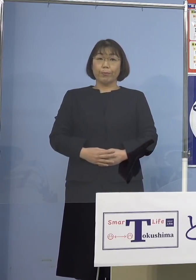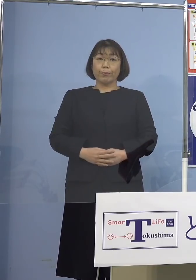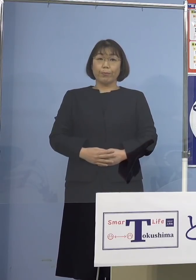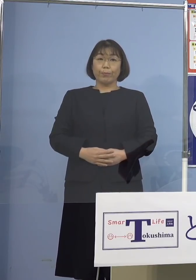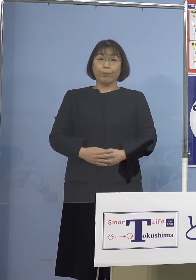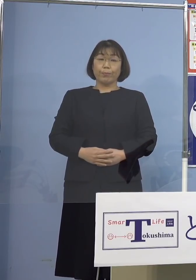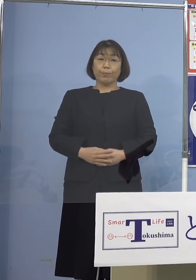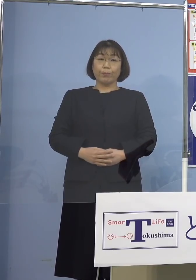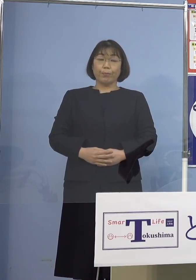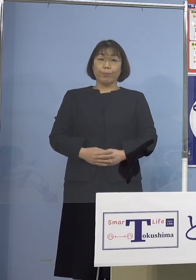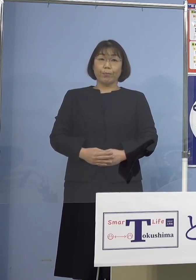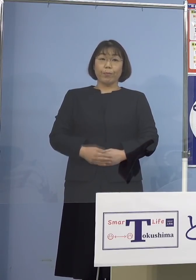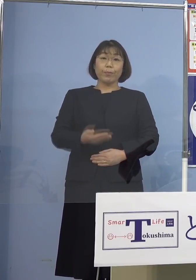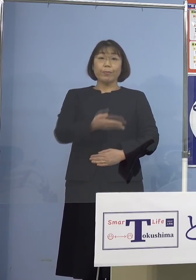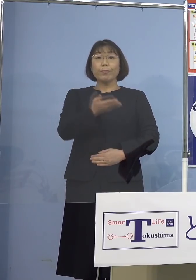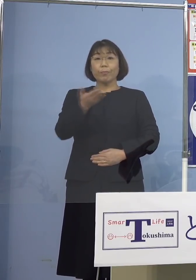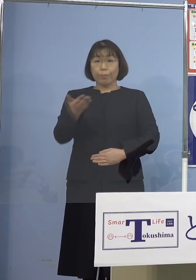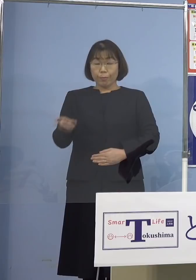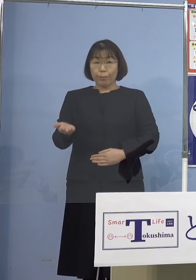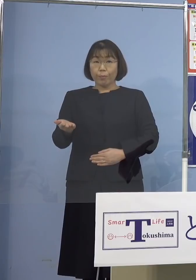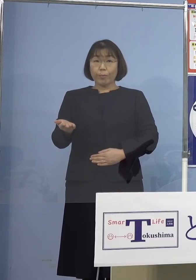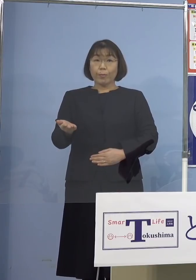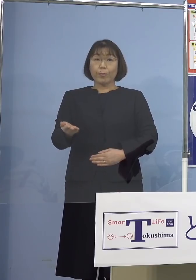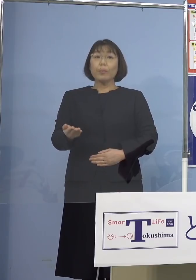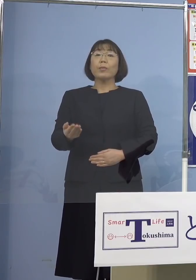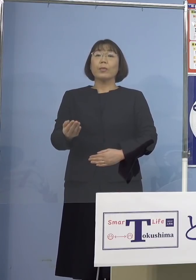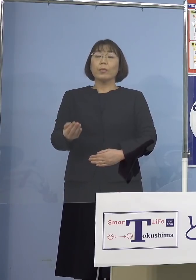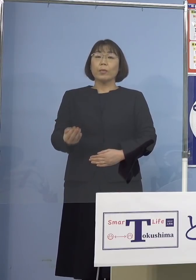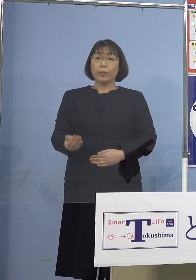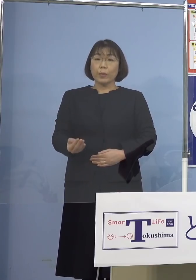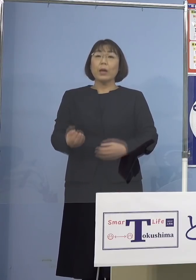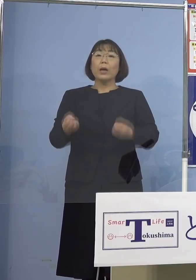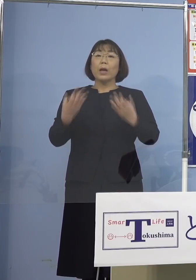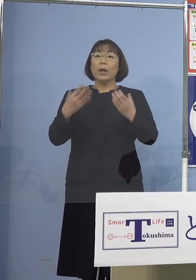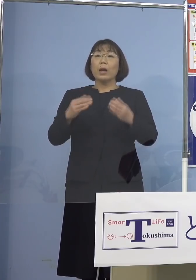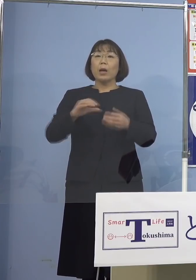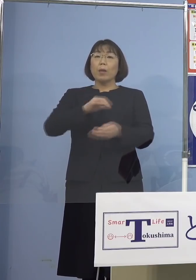それでは続きまして この度新たに発生が確認された